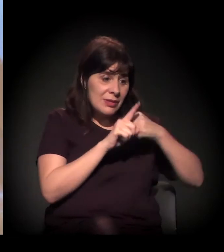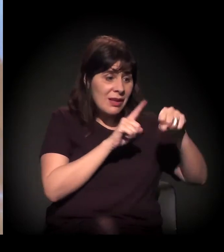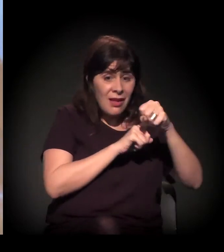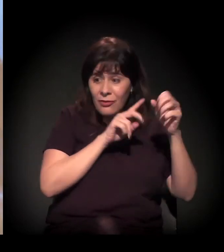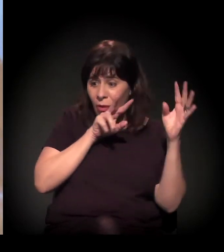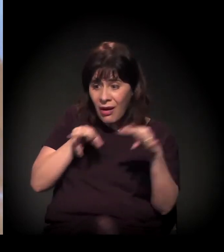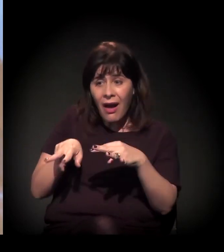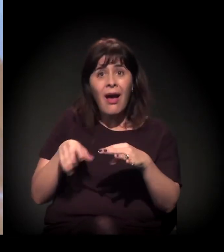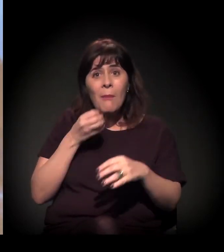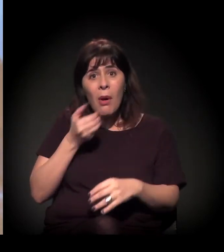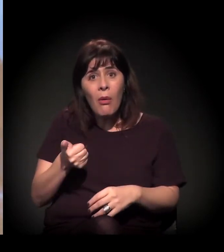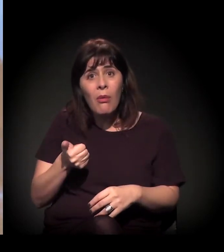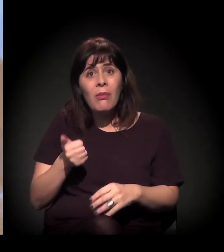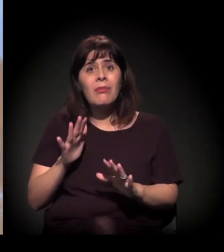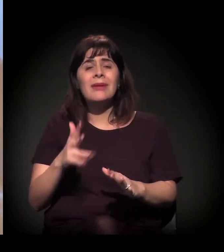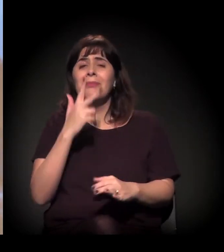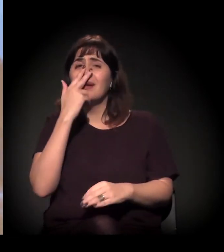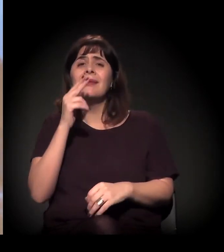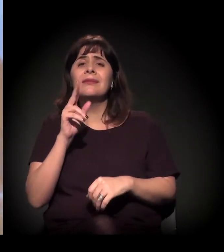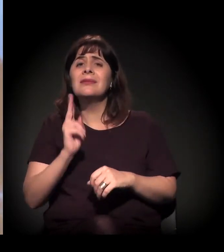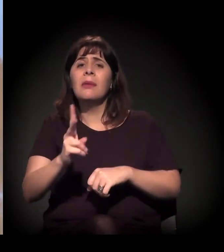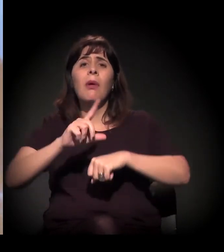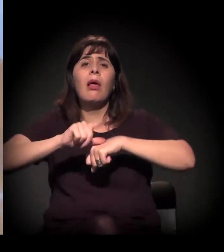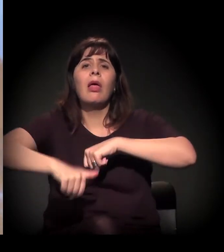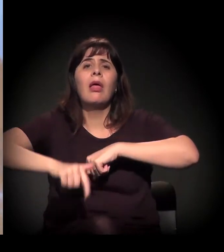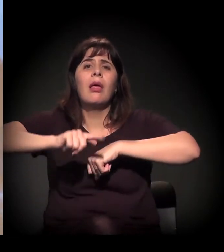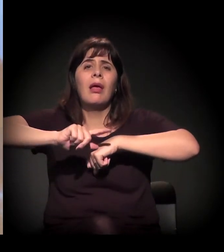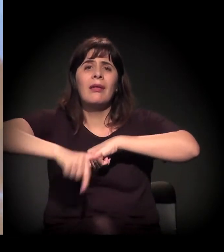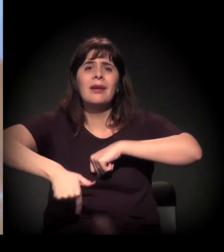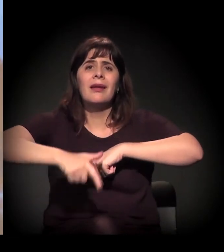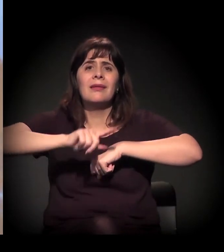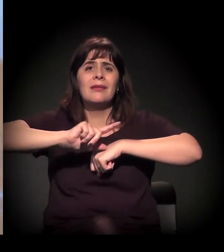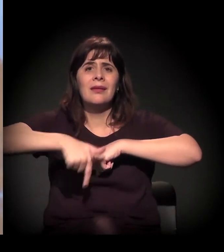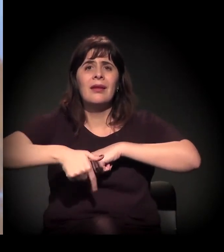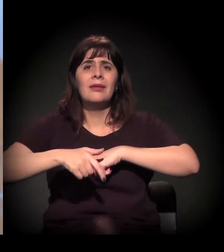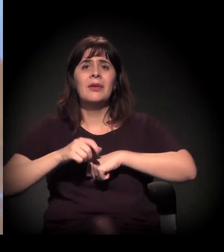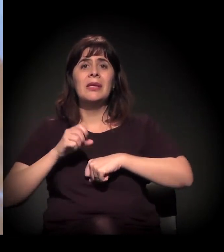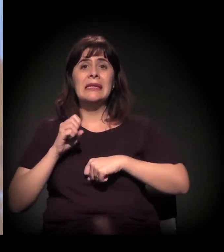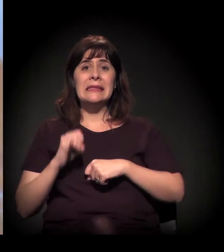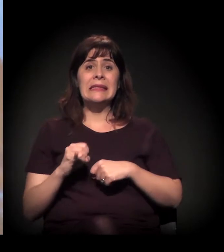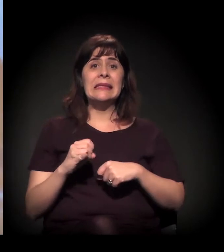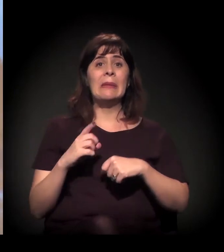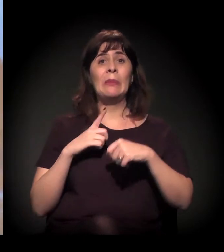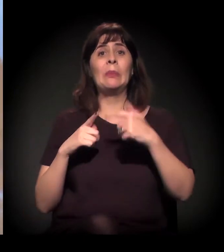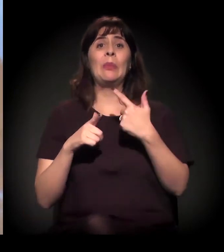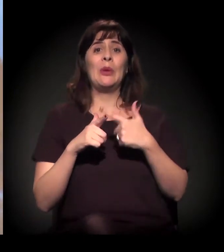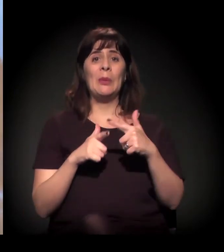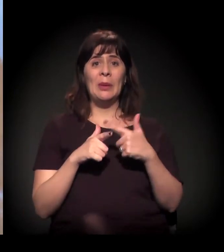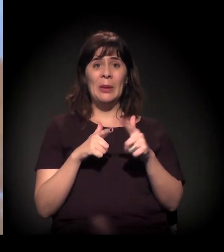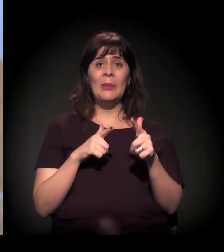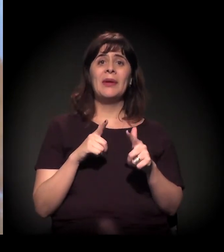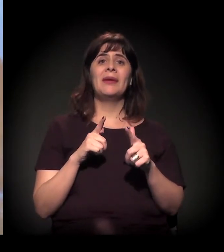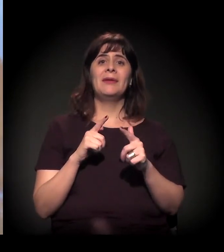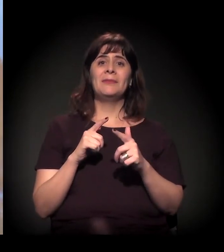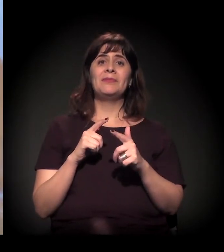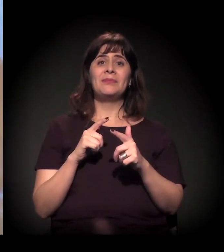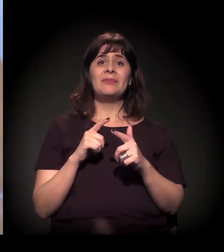mas às vezes parece que ela vem tarde; vem quando... É reativa, na verdade. É muito reativa.